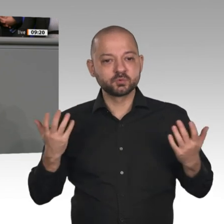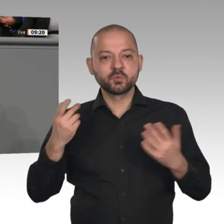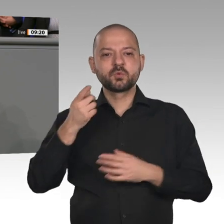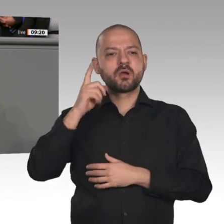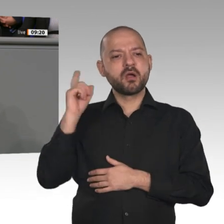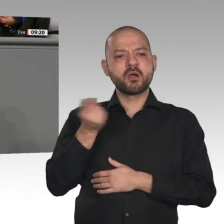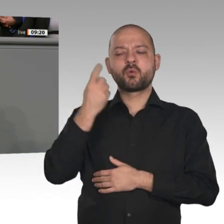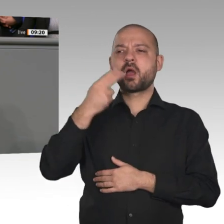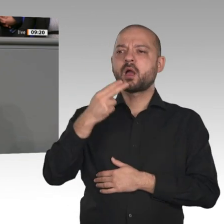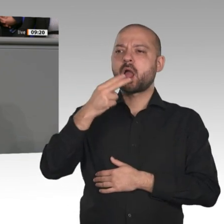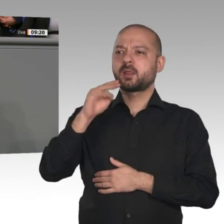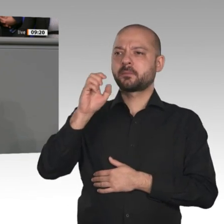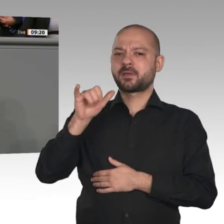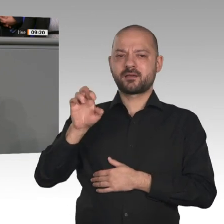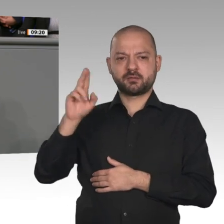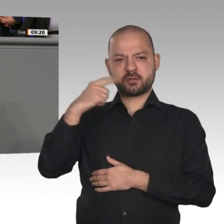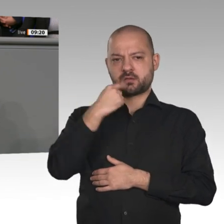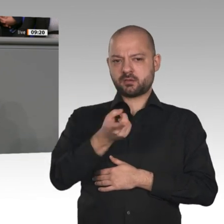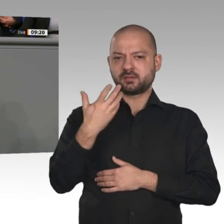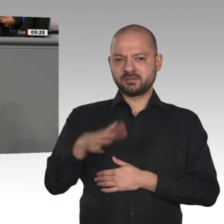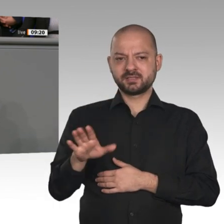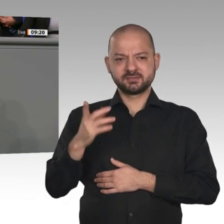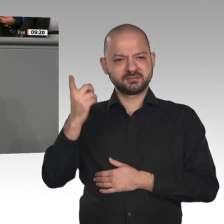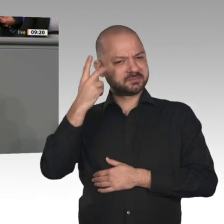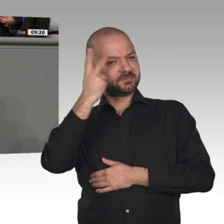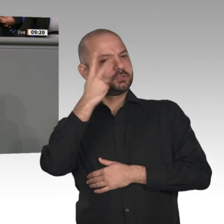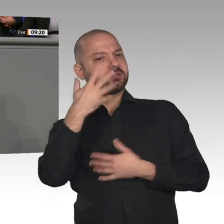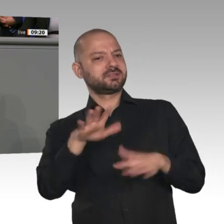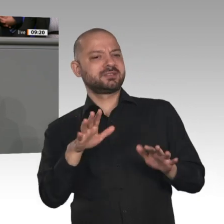Rede in Davos sogar dafür, dass wir miteinander sprechen und „die Emotionen mit den Fakten